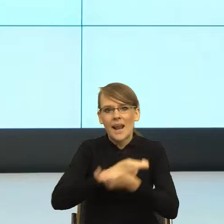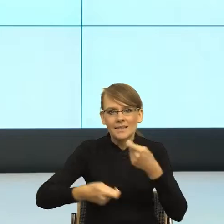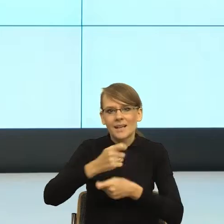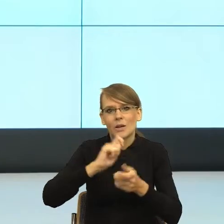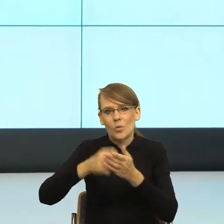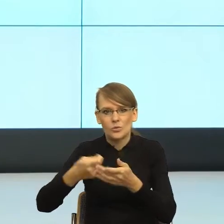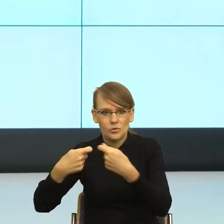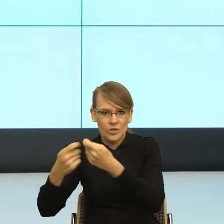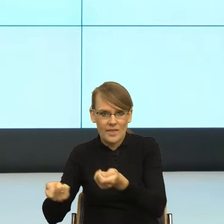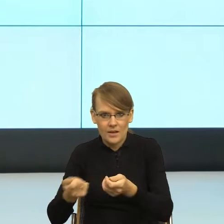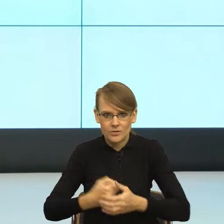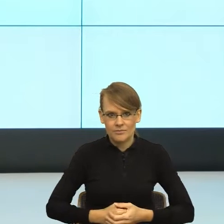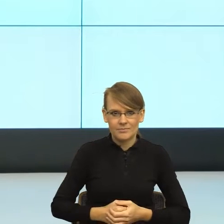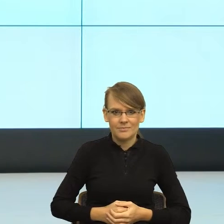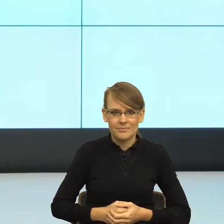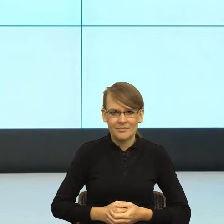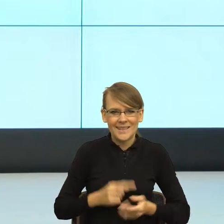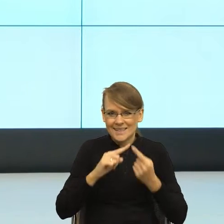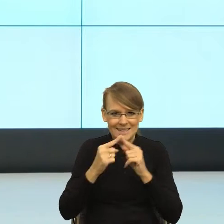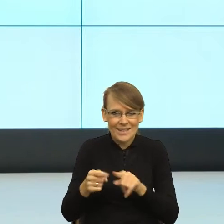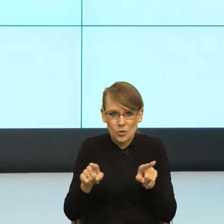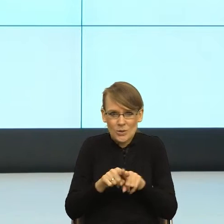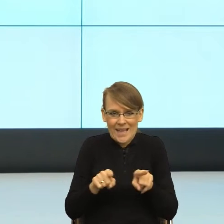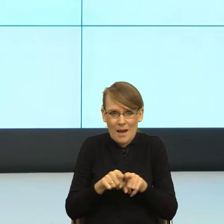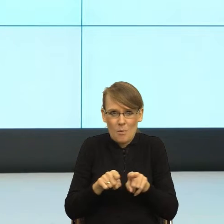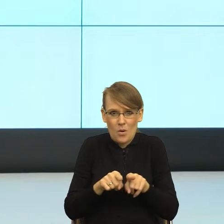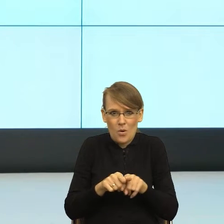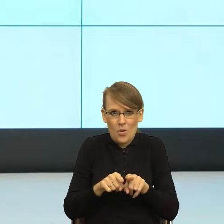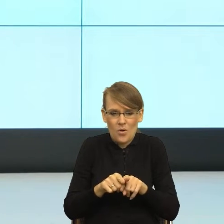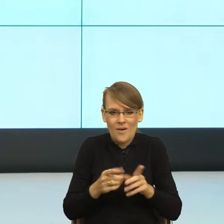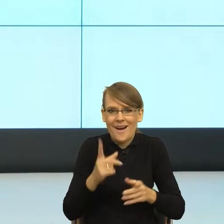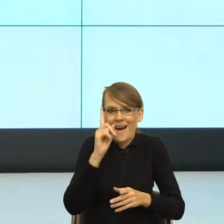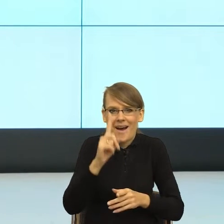natomiast co się dzieje w języku dłużej. I teraz to że dłużej,